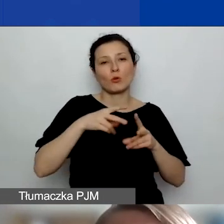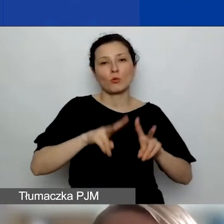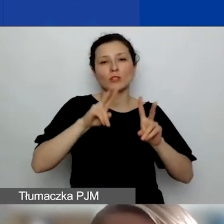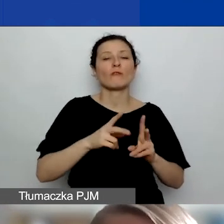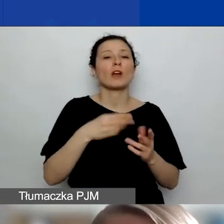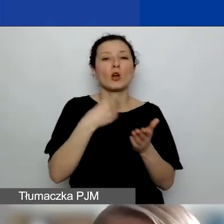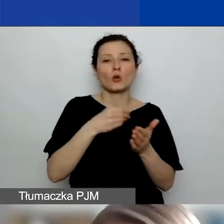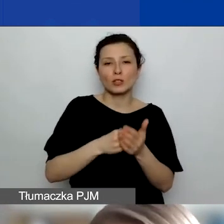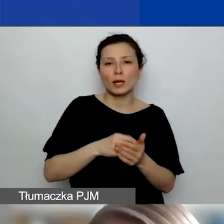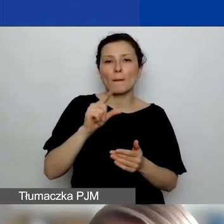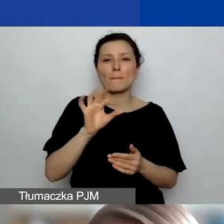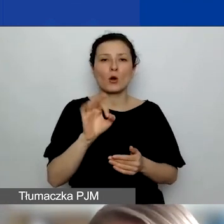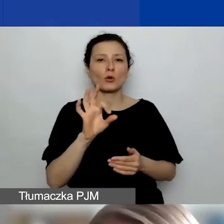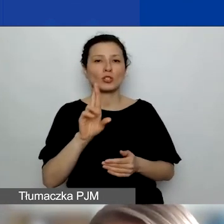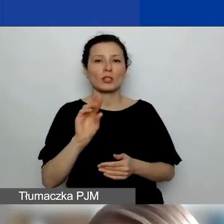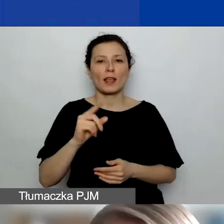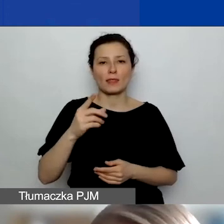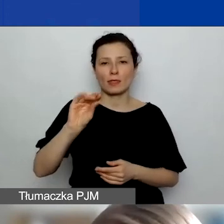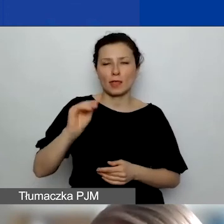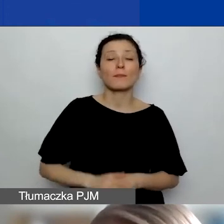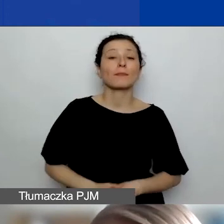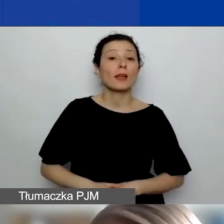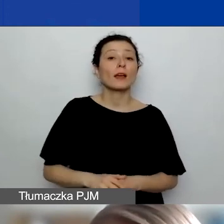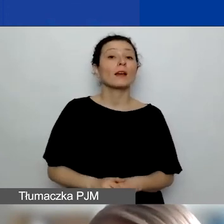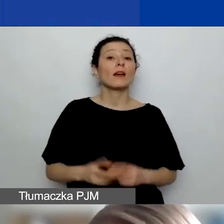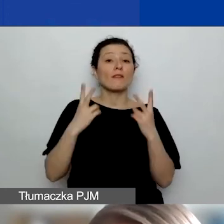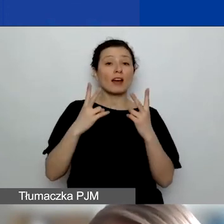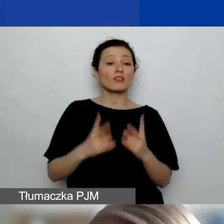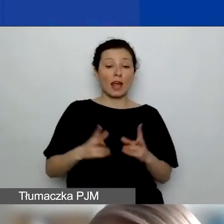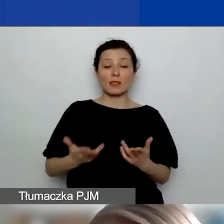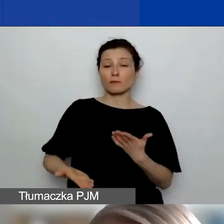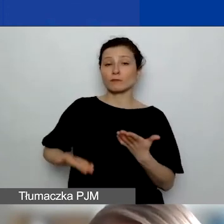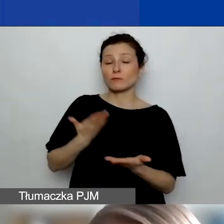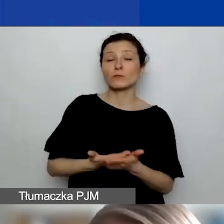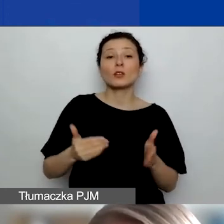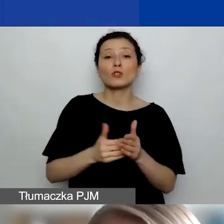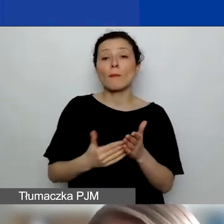To, co jest niezbędne na etapie wnioskowania, to załączenie do wniosku podpisanej,